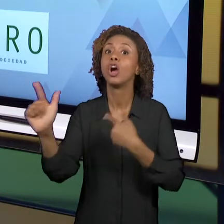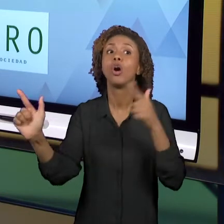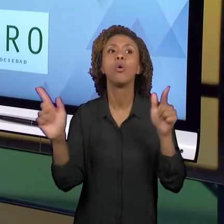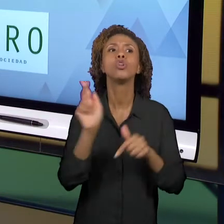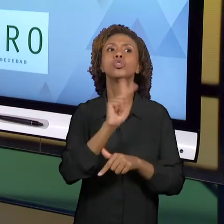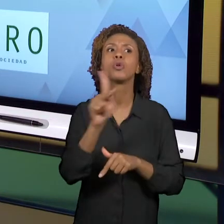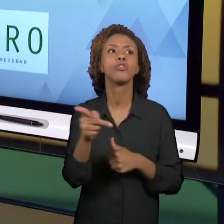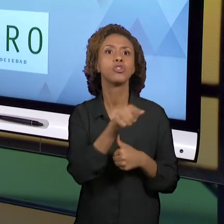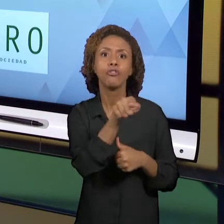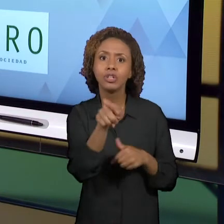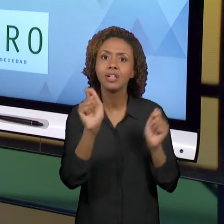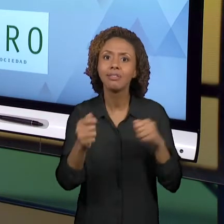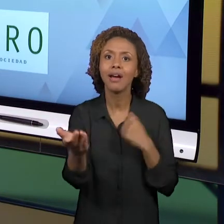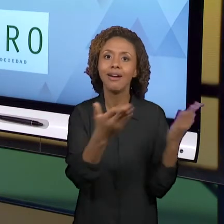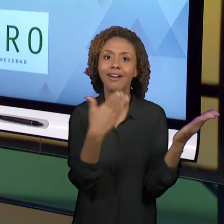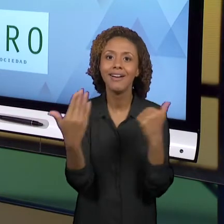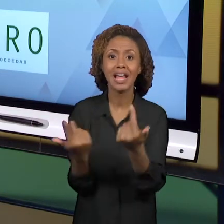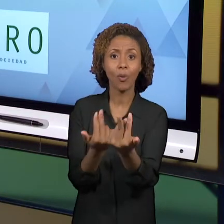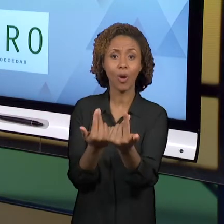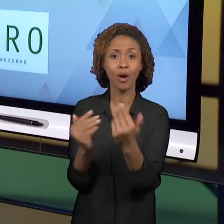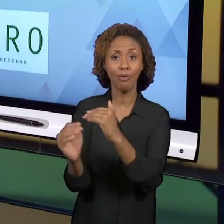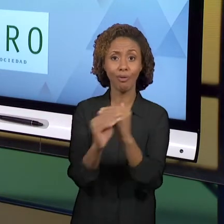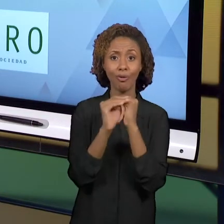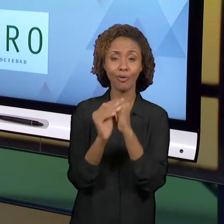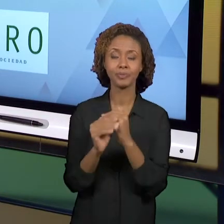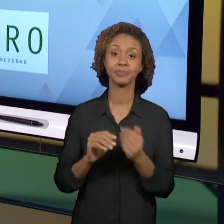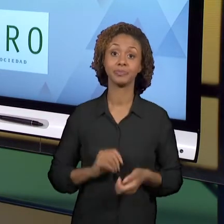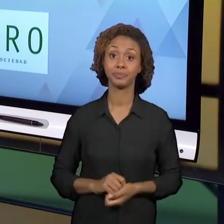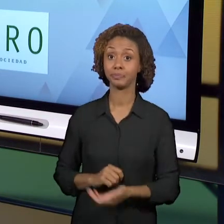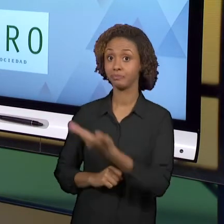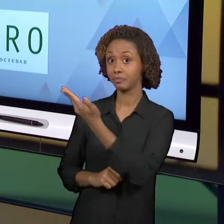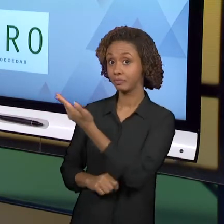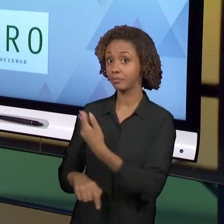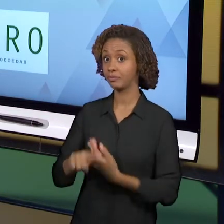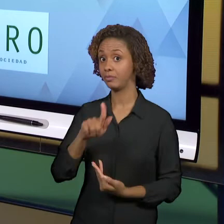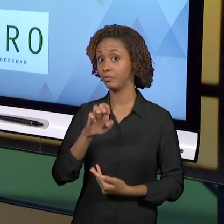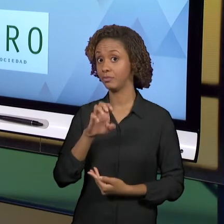VOCÊS. O 'GEOFORO' É IBERO-AMERICANO, ENTÃO ELE